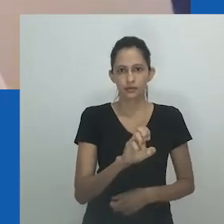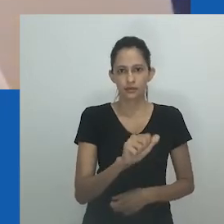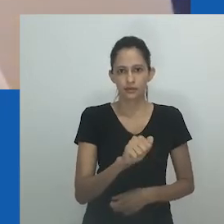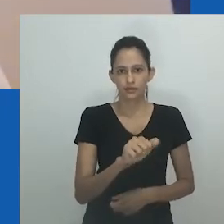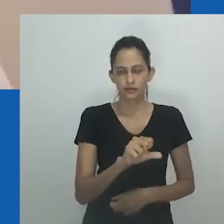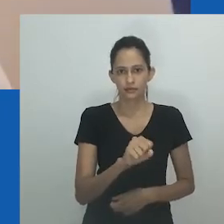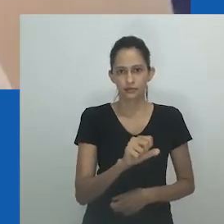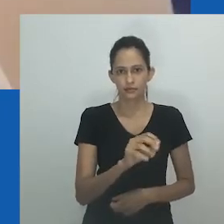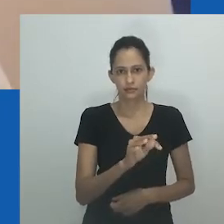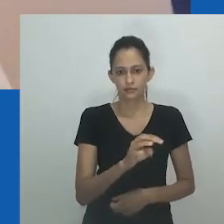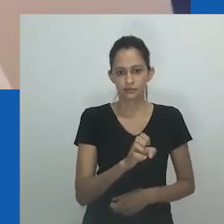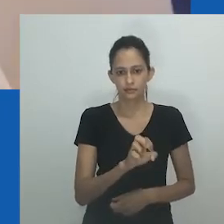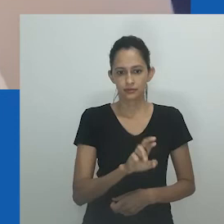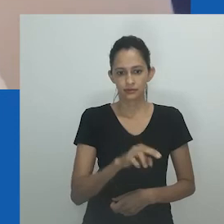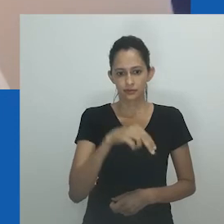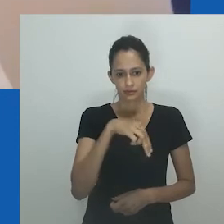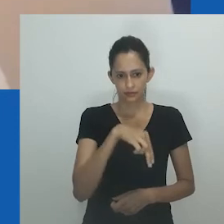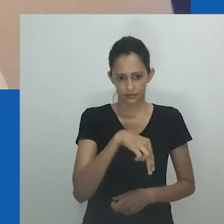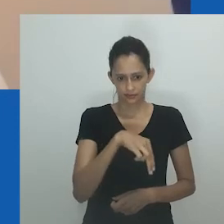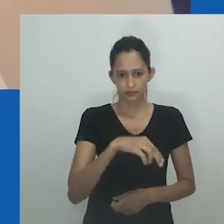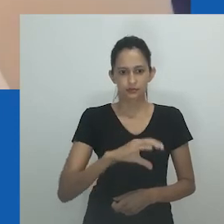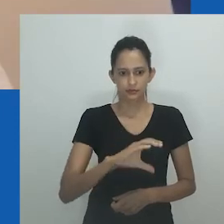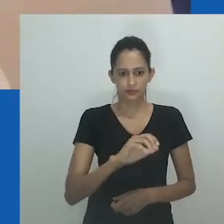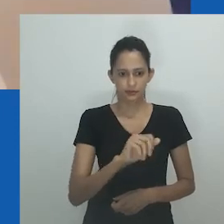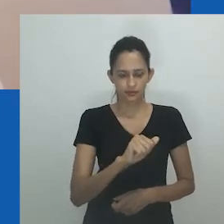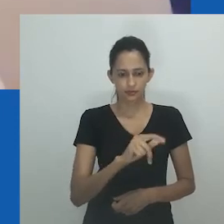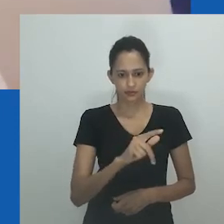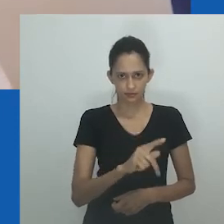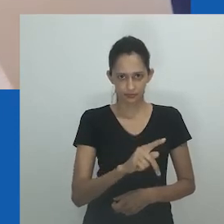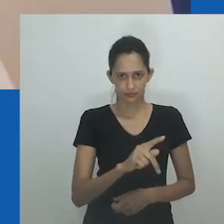falam isiXhosa com idades entre 40 e 60 anos que vivem na província de Eastern Cape, na África do Sul.